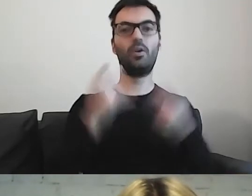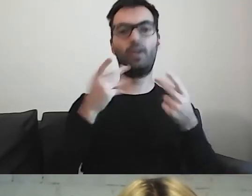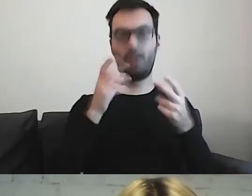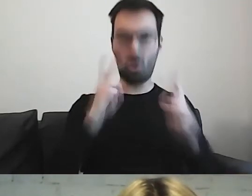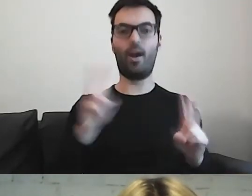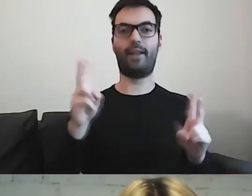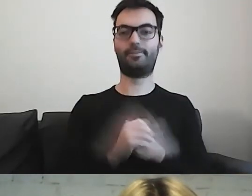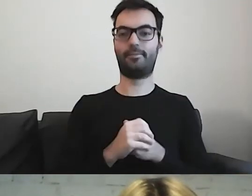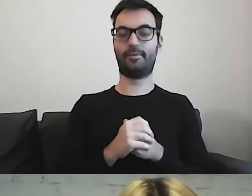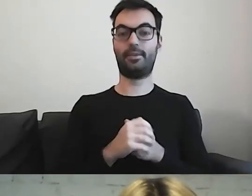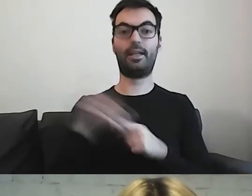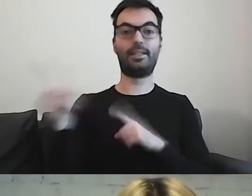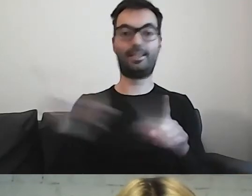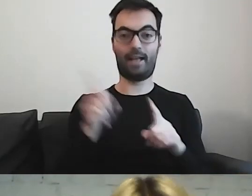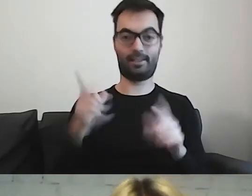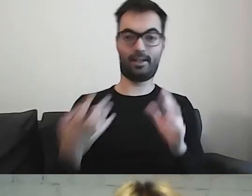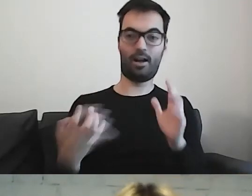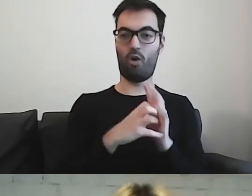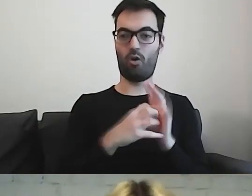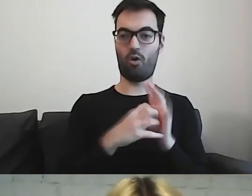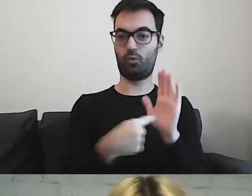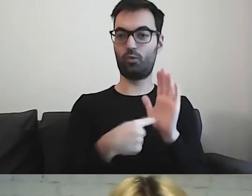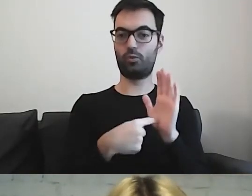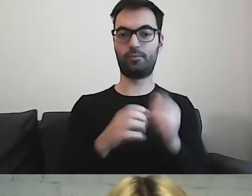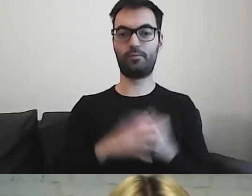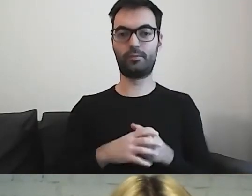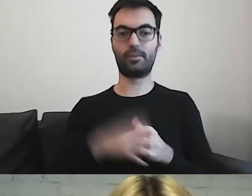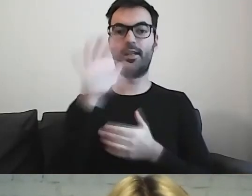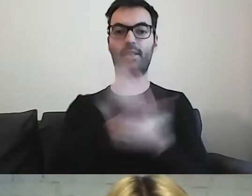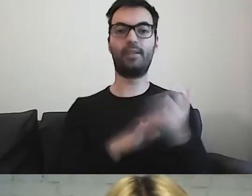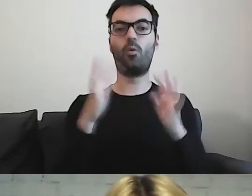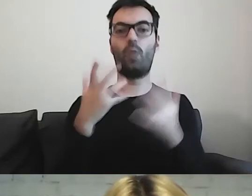Ten znaczek jest logo tekstu łatwego do czytania i rozumienia.